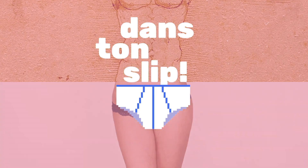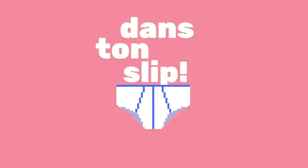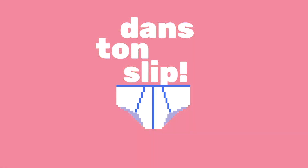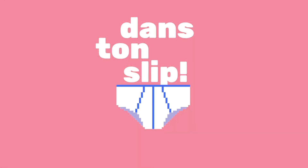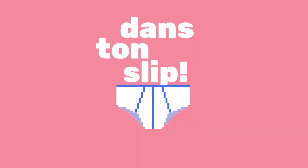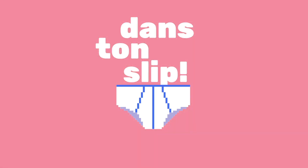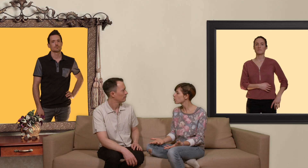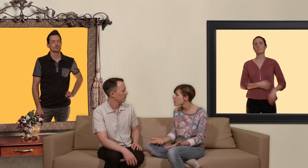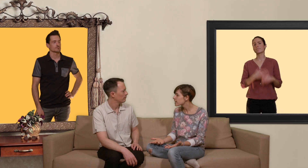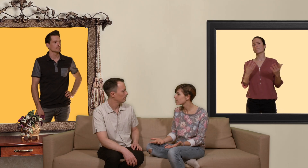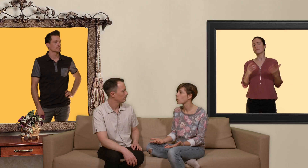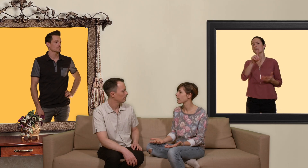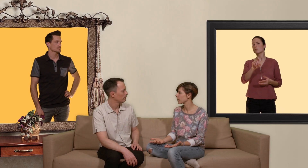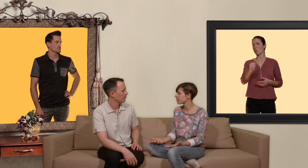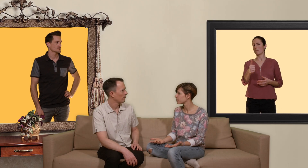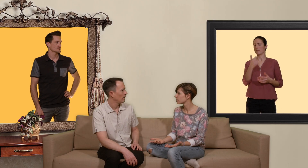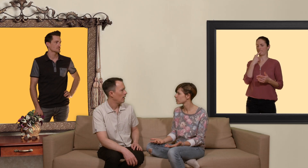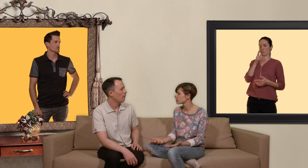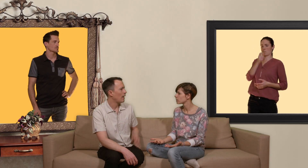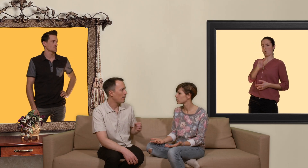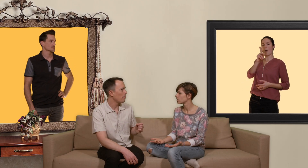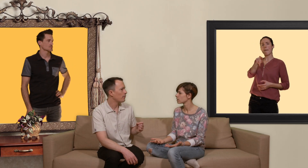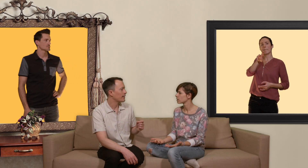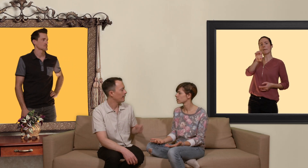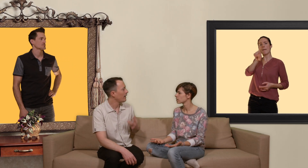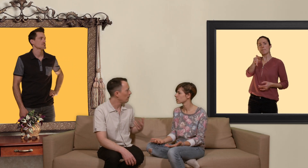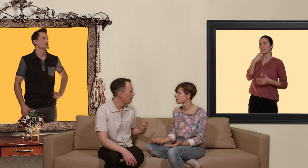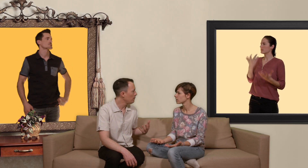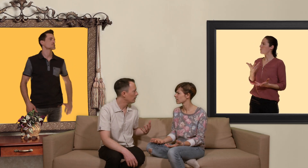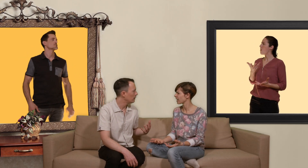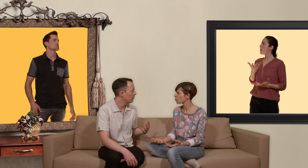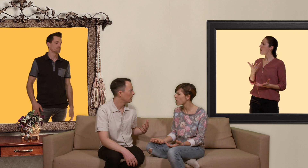pour commencer c'est quoi la PrEP'? alors que la PrEP c'est un acronyme...